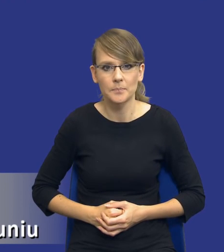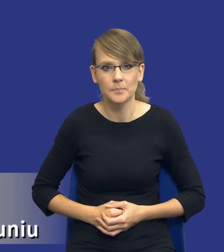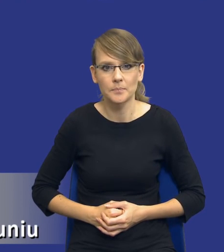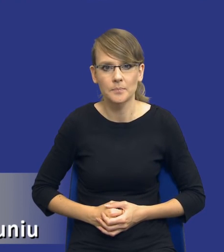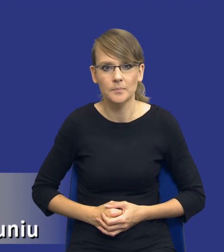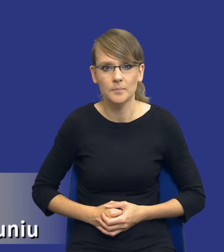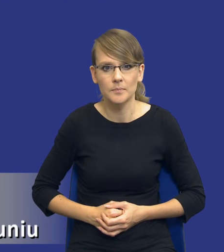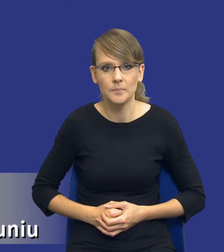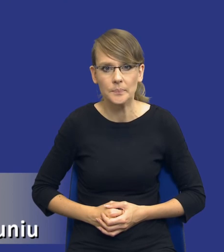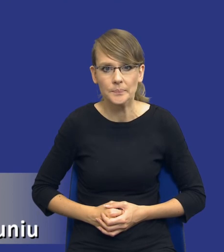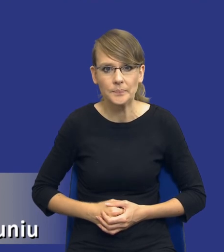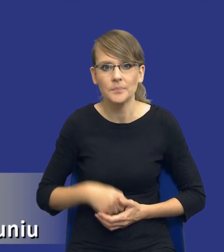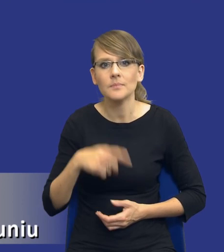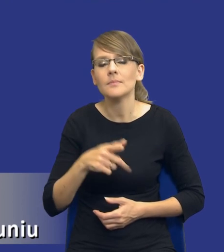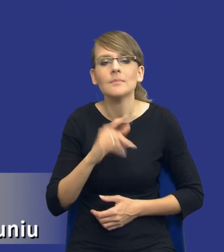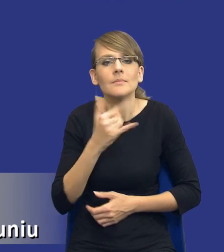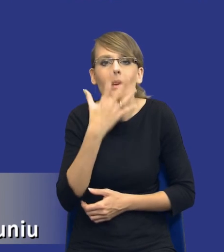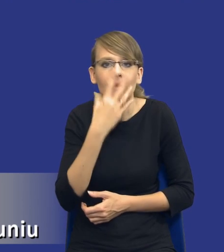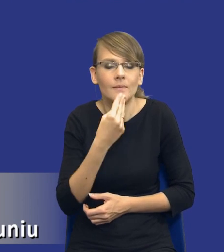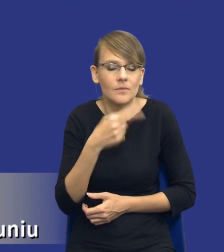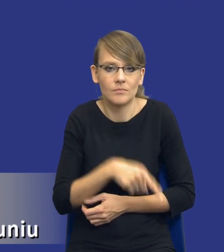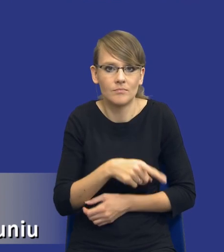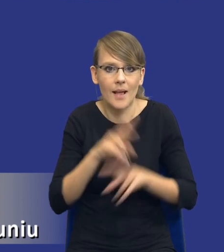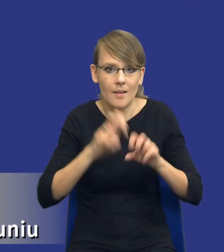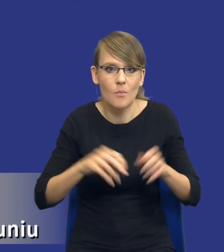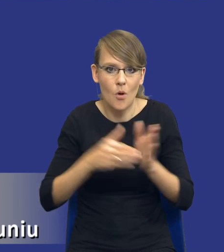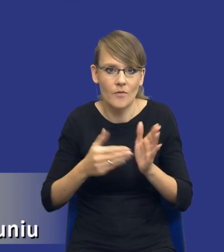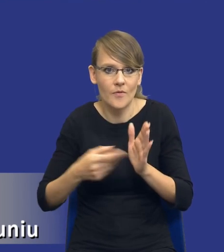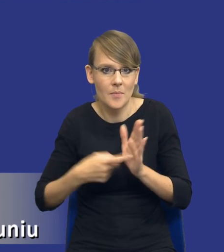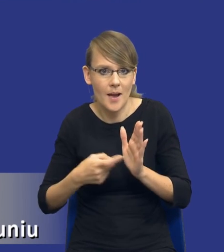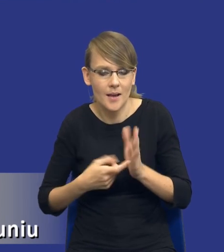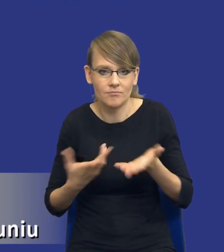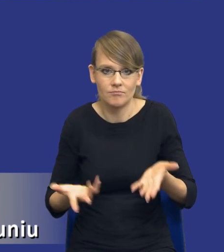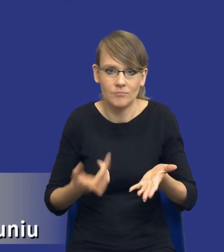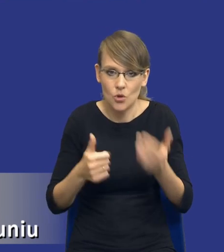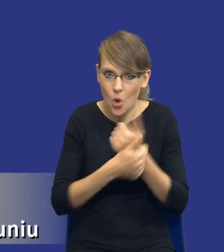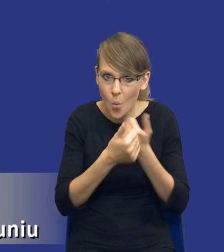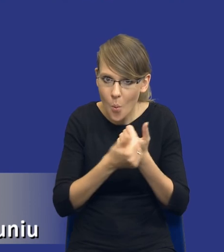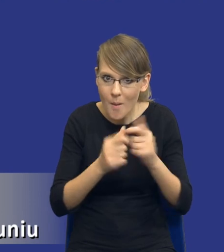Forma analizy potrzeb i wymagań, czyli padają takie pytania. Czy to ma być dokument? Czy to ma być kilka